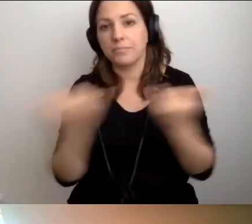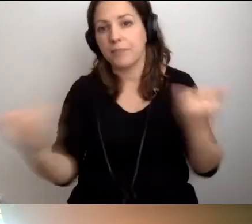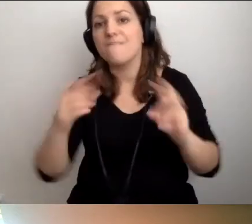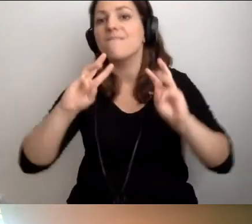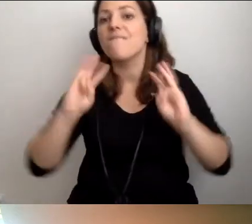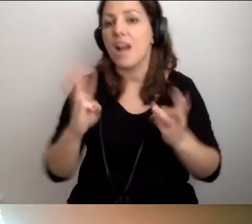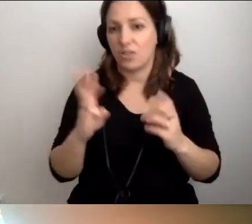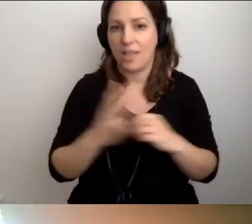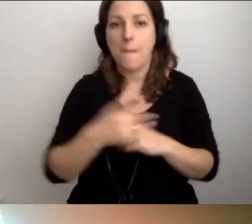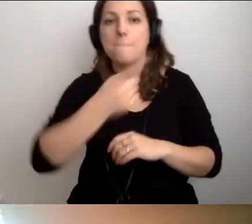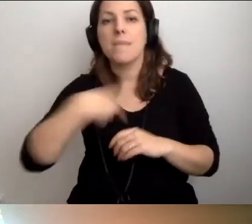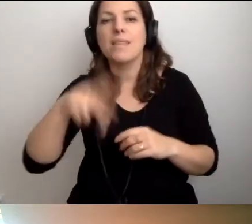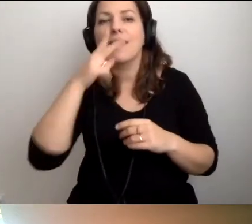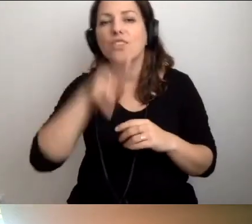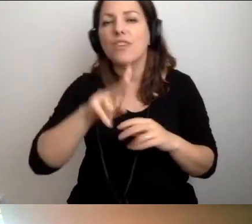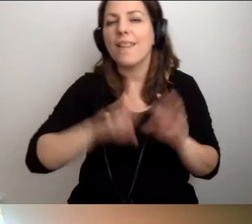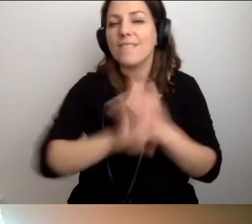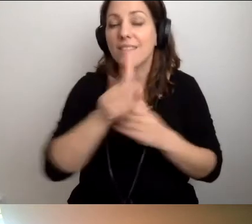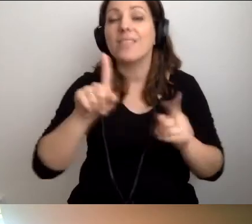my jako Niewidzialna Wystawa też.